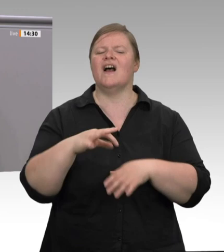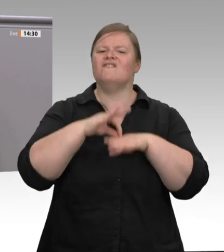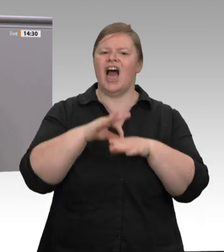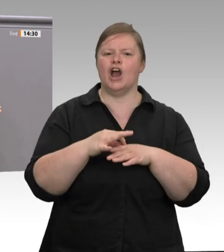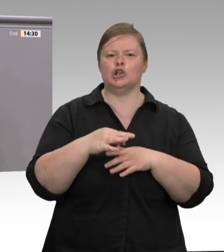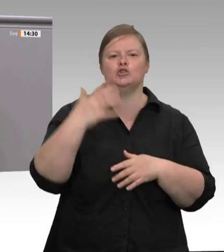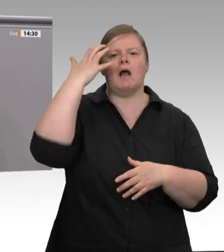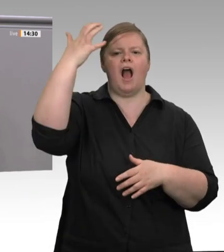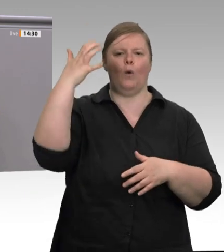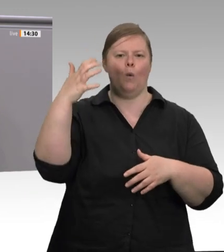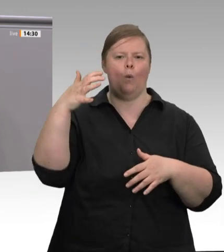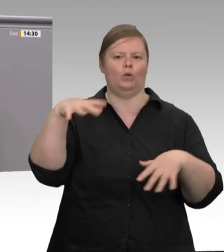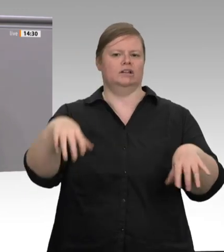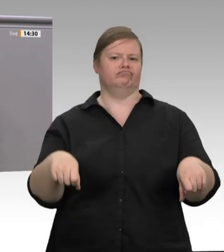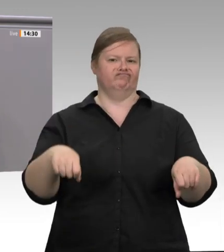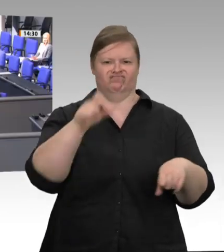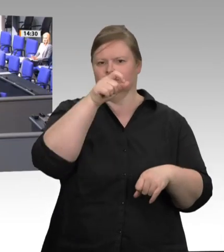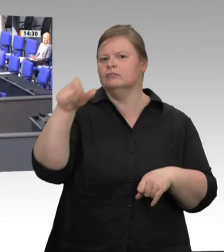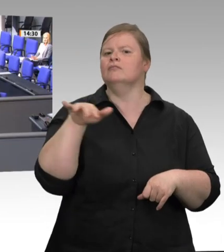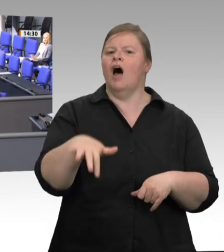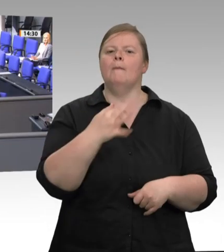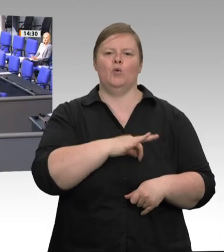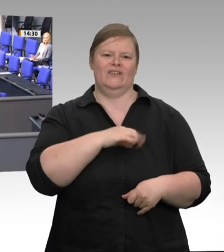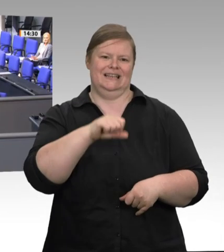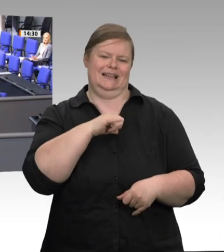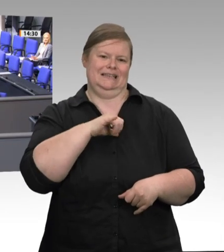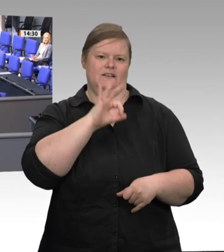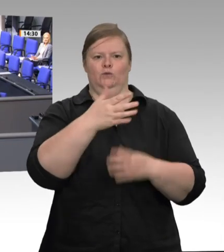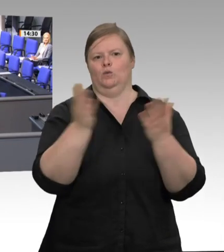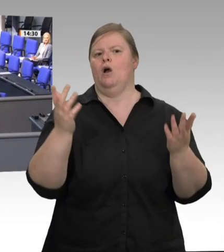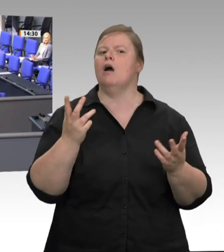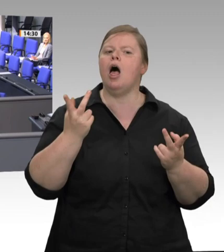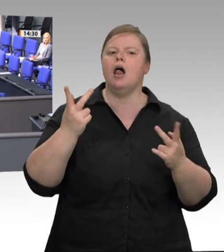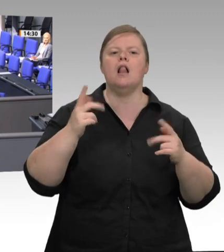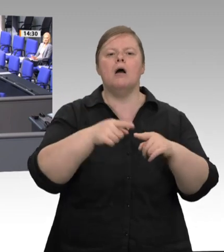und die Eckpunkte für die Fleischbranche beschlossen. Das Gesetz aber ist